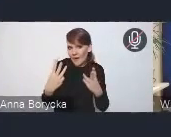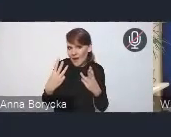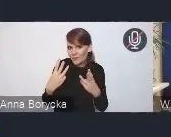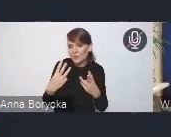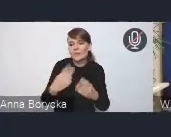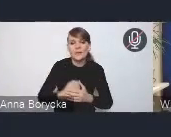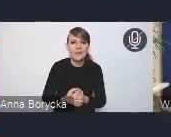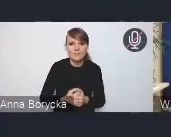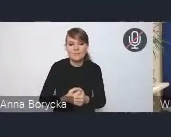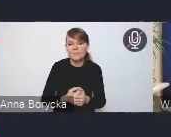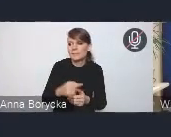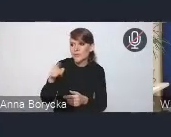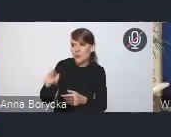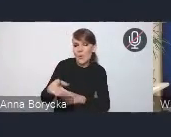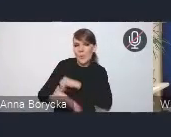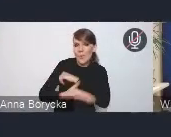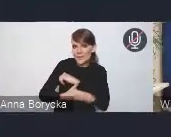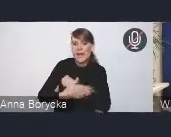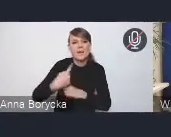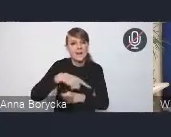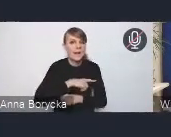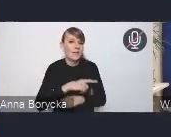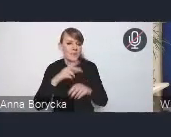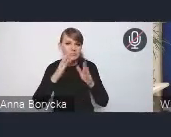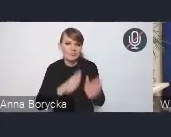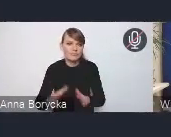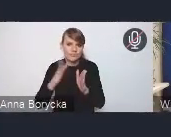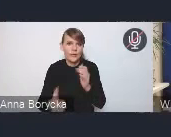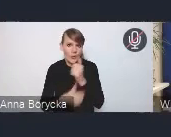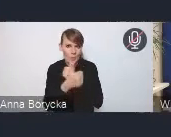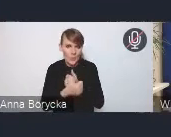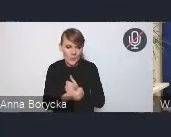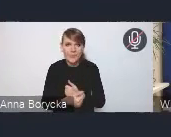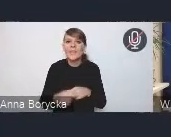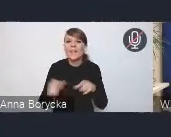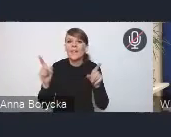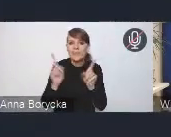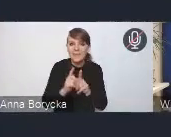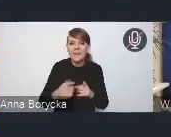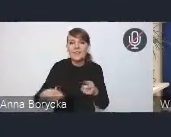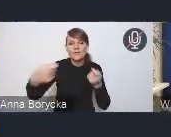podczas przygotowywania dokumentu. Również we współpracy ze Związkiem Miast Polskich